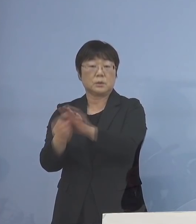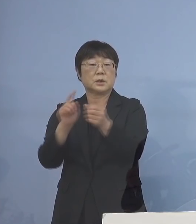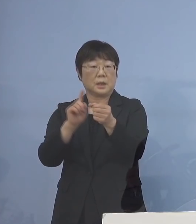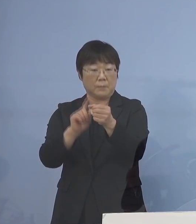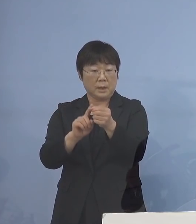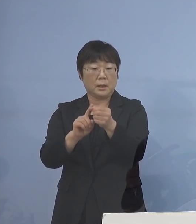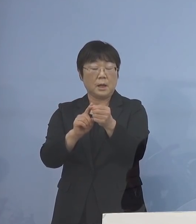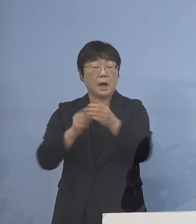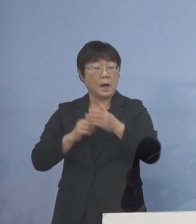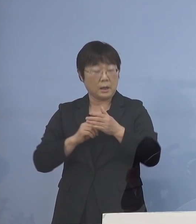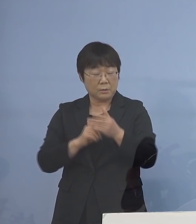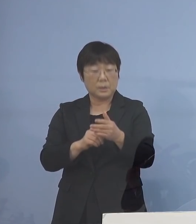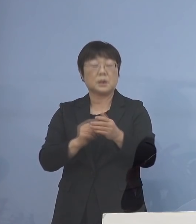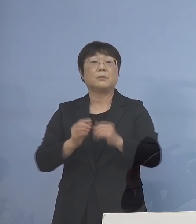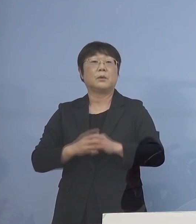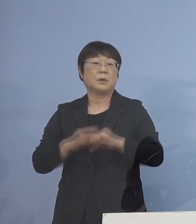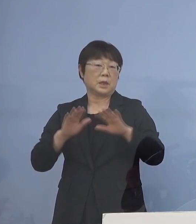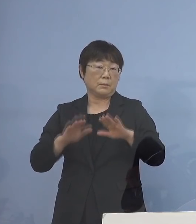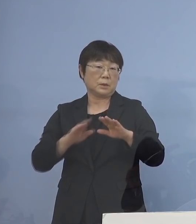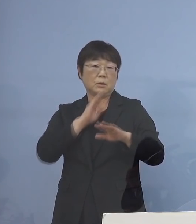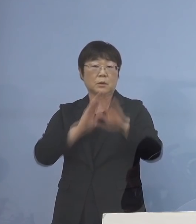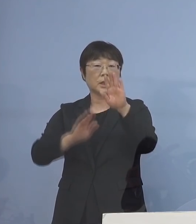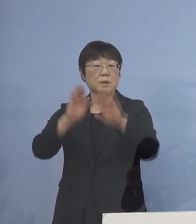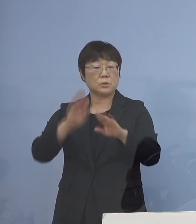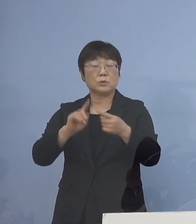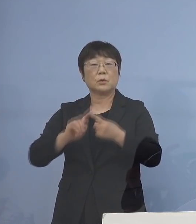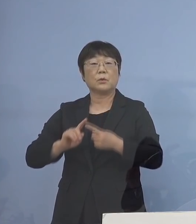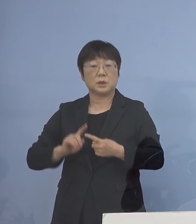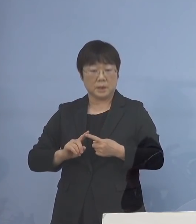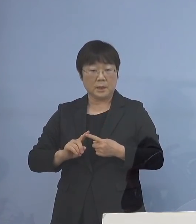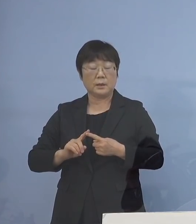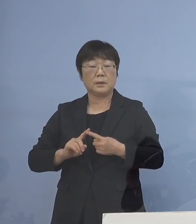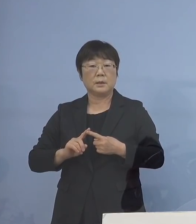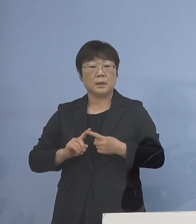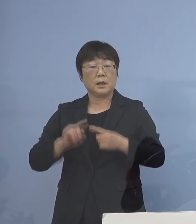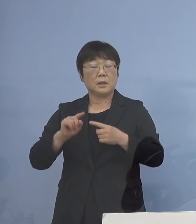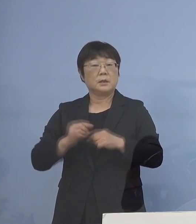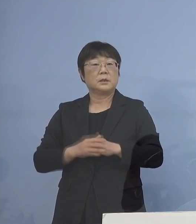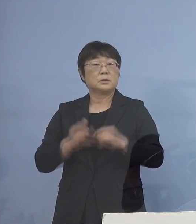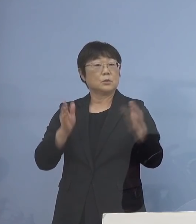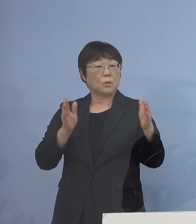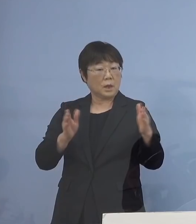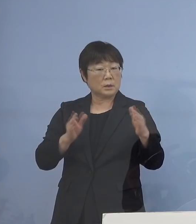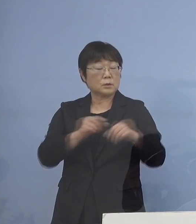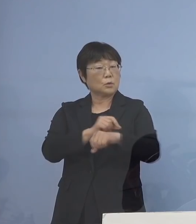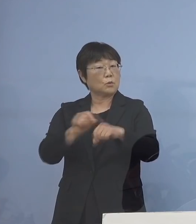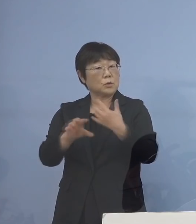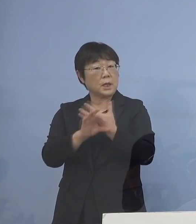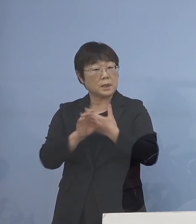あくまでも今の現状に応じて その間、特例的にさせていただく